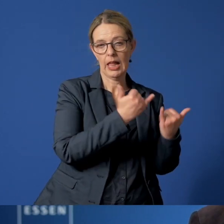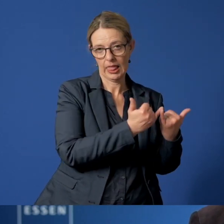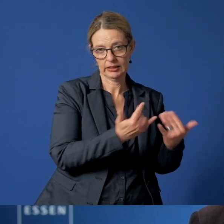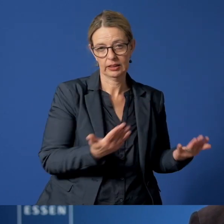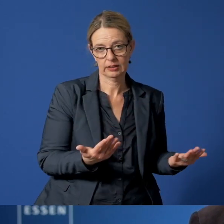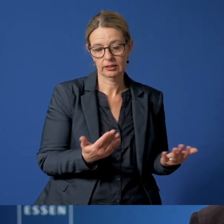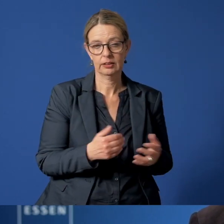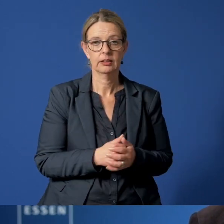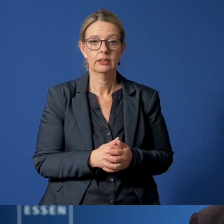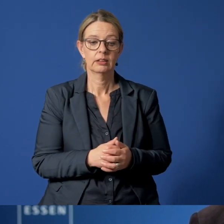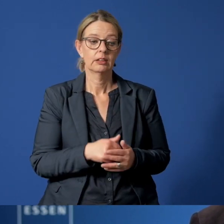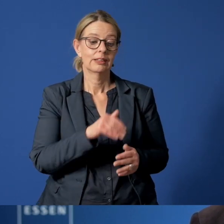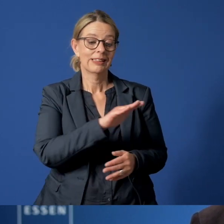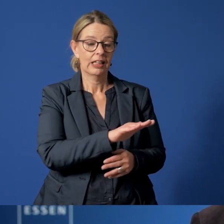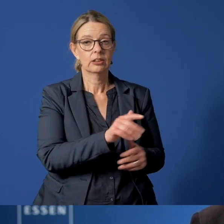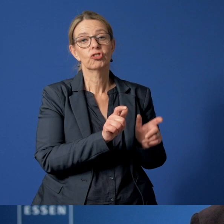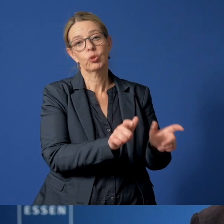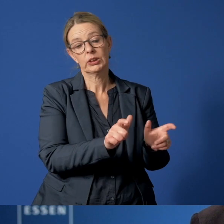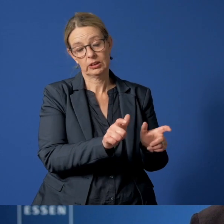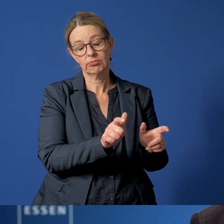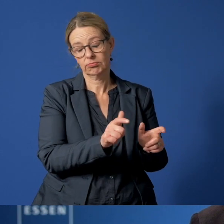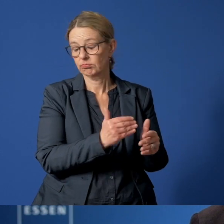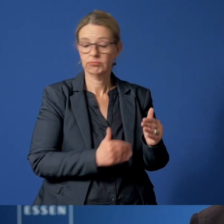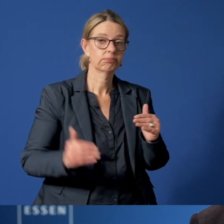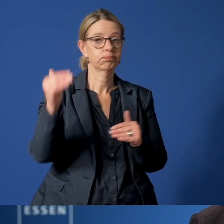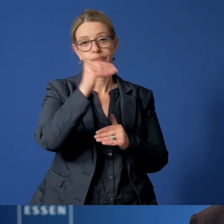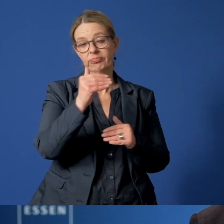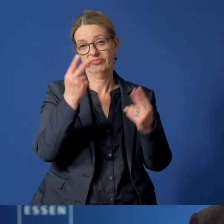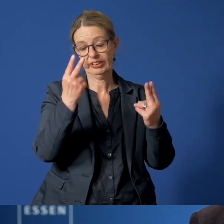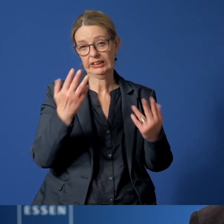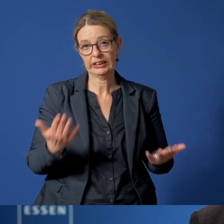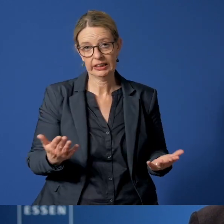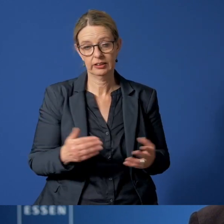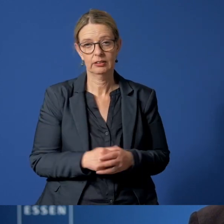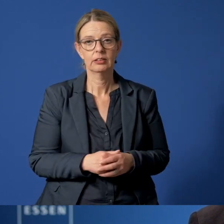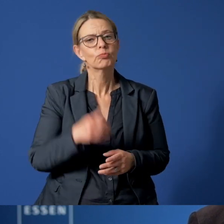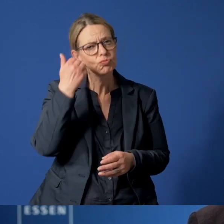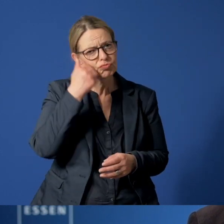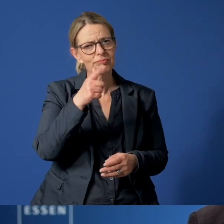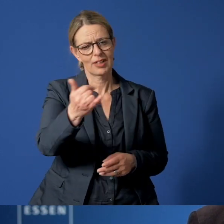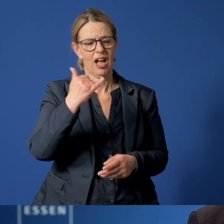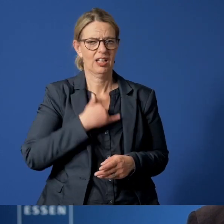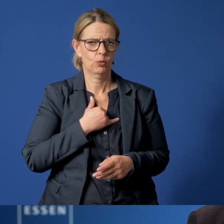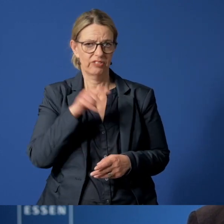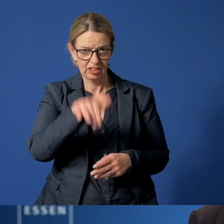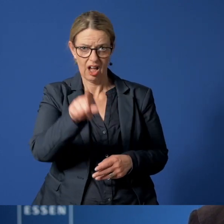Dabei steht der Schutz des Kindes natürlich im absoluten Vordergrund. Bitte rufen Sie an, wenn Sie sich Sorgen machen.